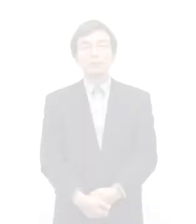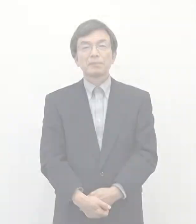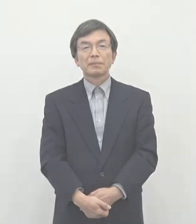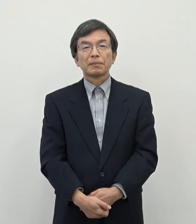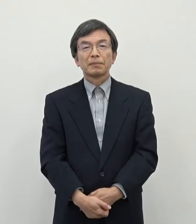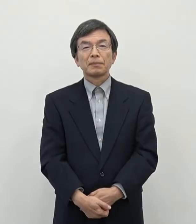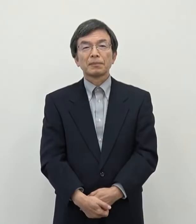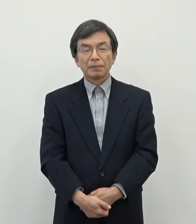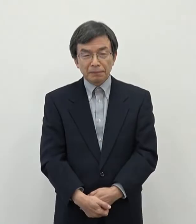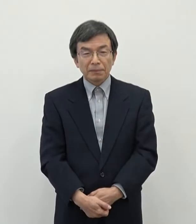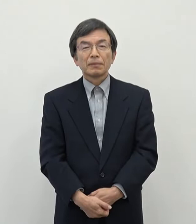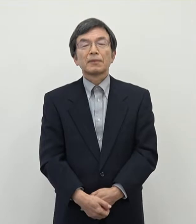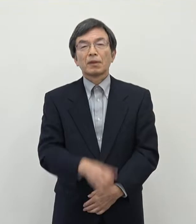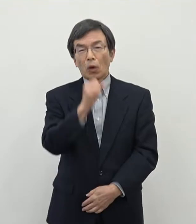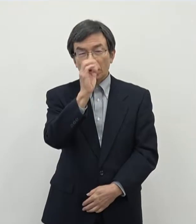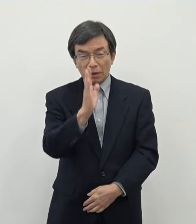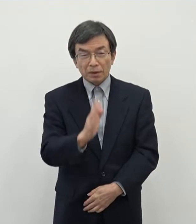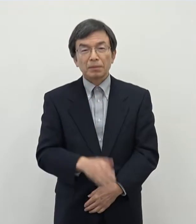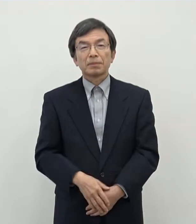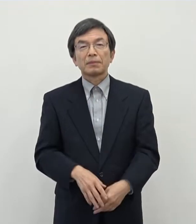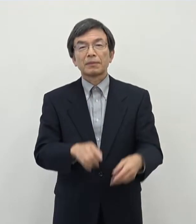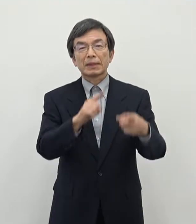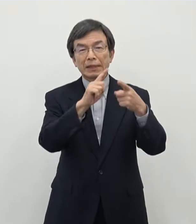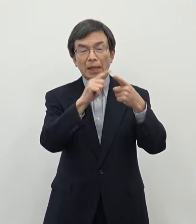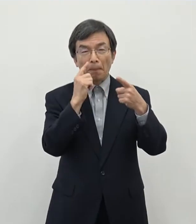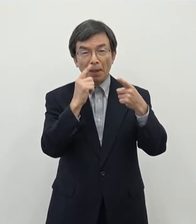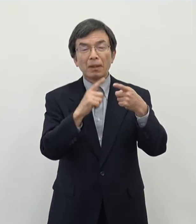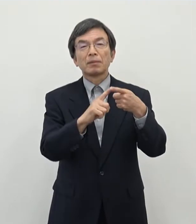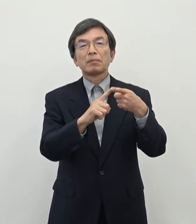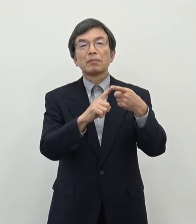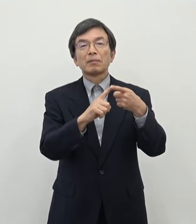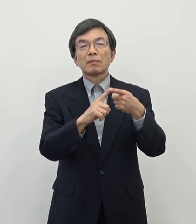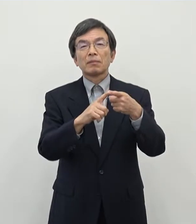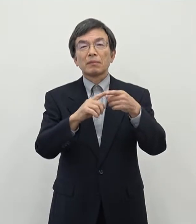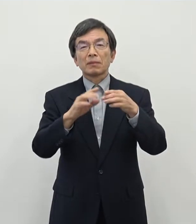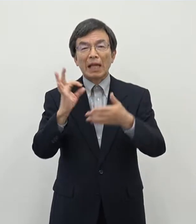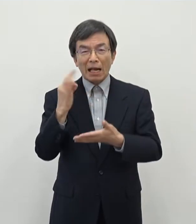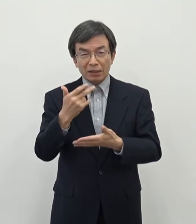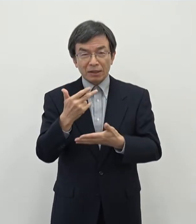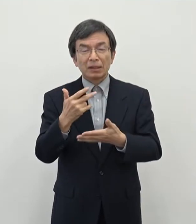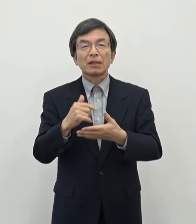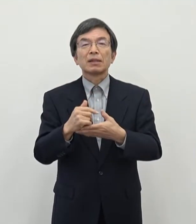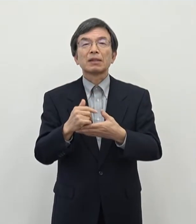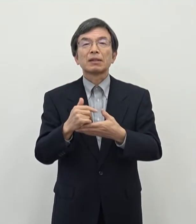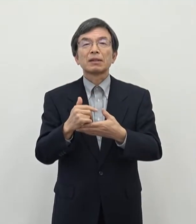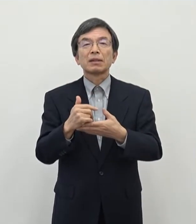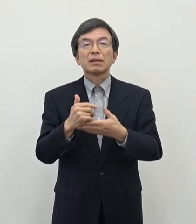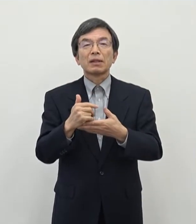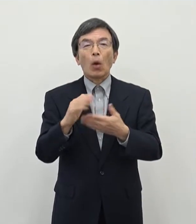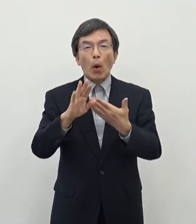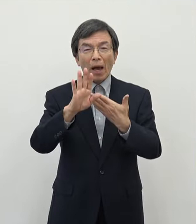はいよろしくお願い致します まず1件目でございます 本市におきましては これからのですね